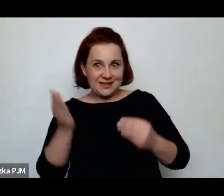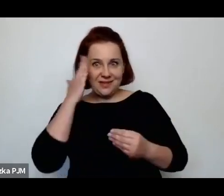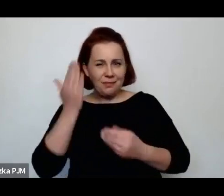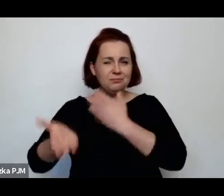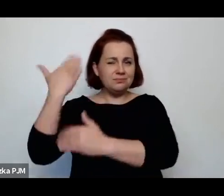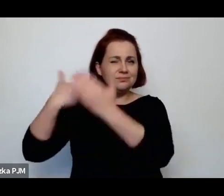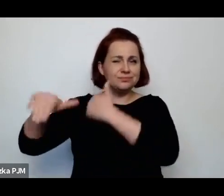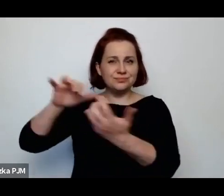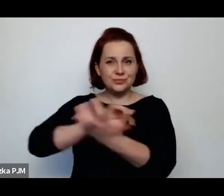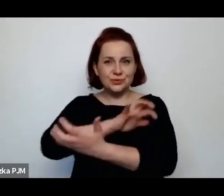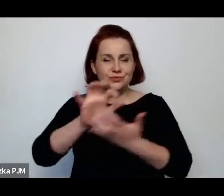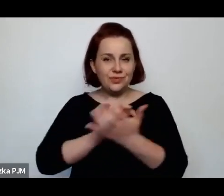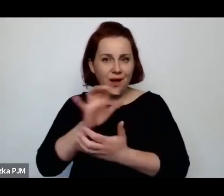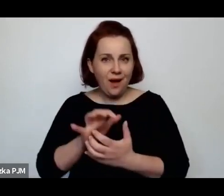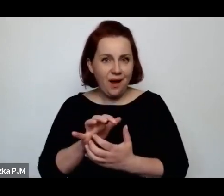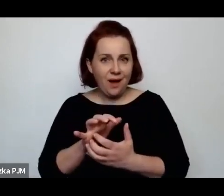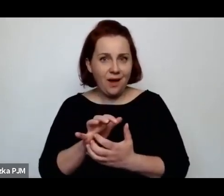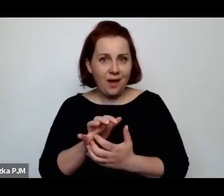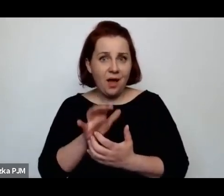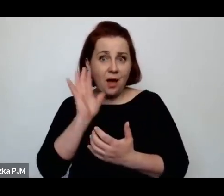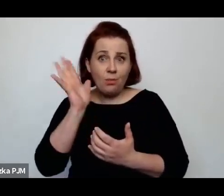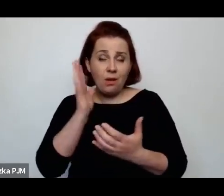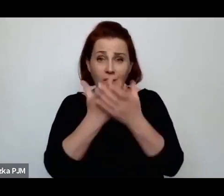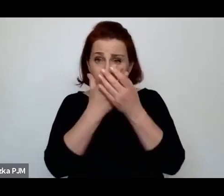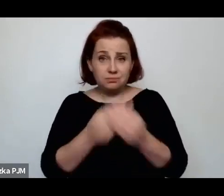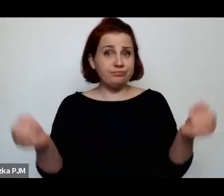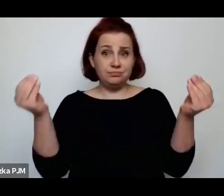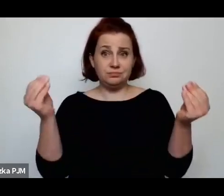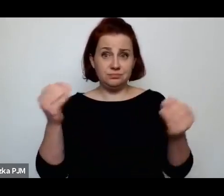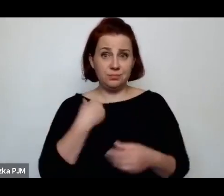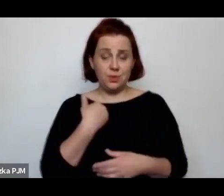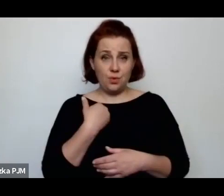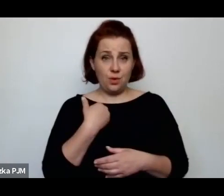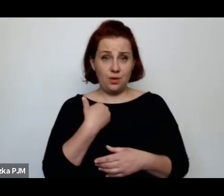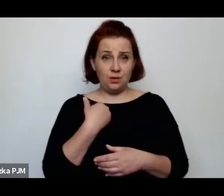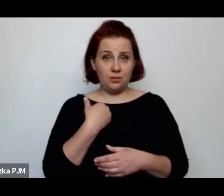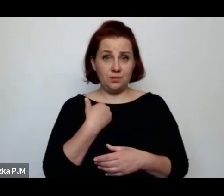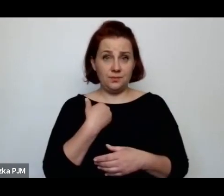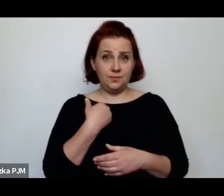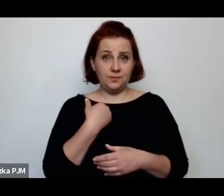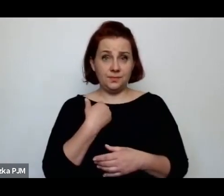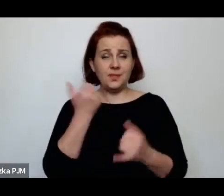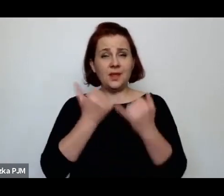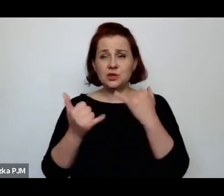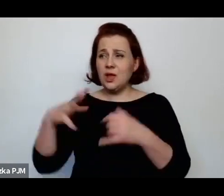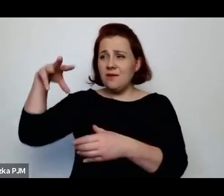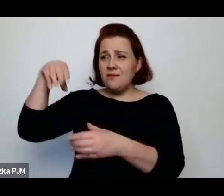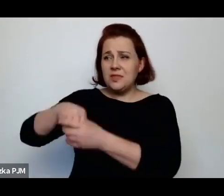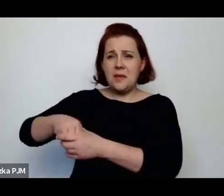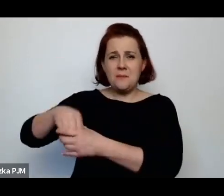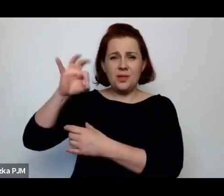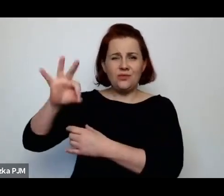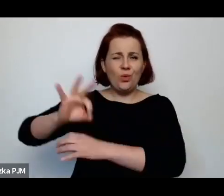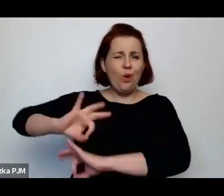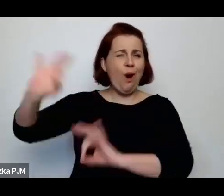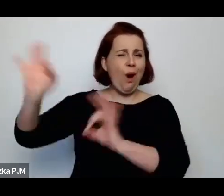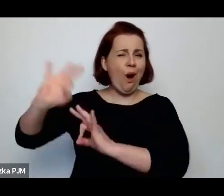który za chwile bezpowrotnie zniknął, czyli jeżeli odrzucimy tą całą ideologię okropną Wandy Welcer